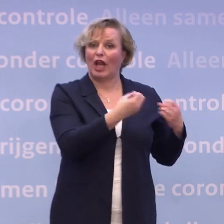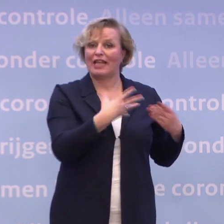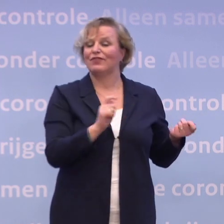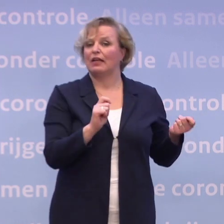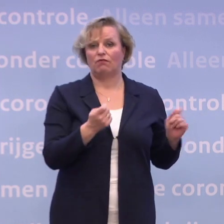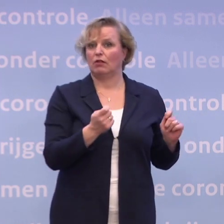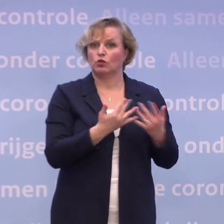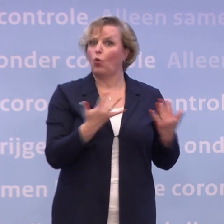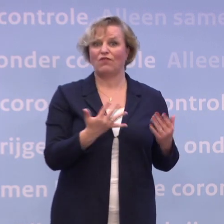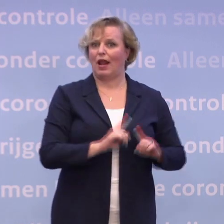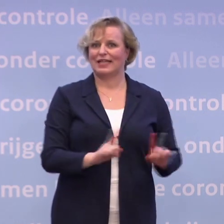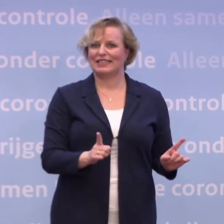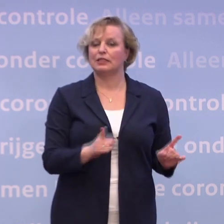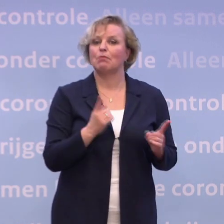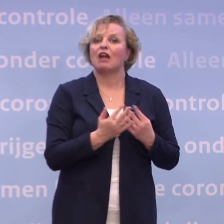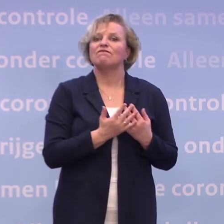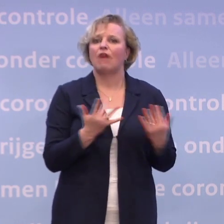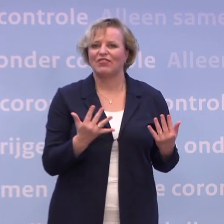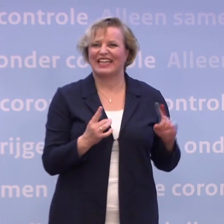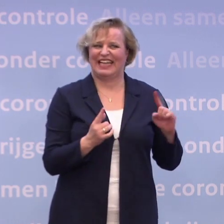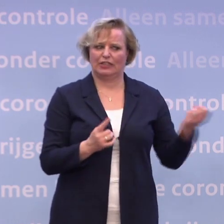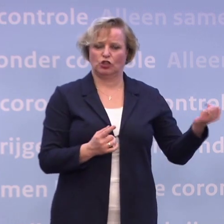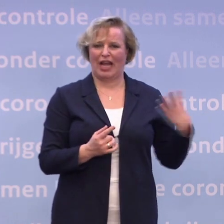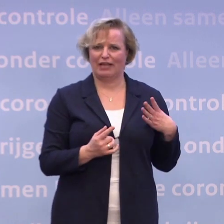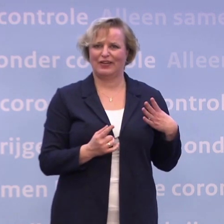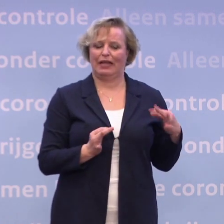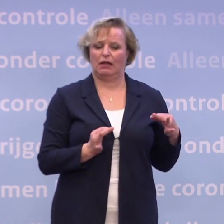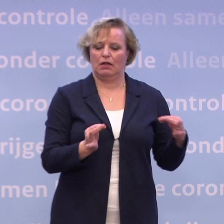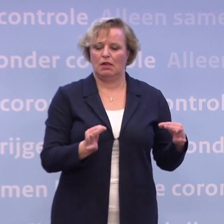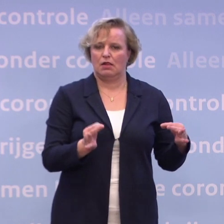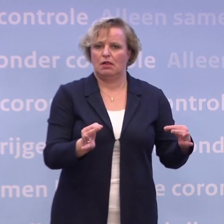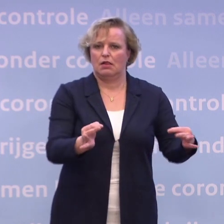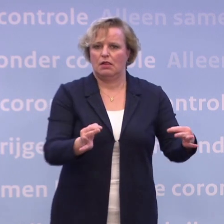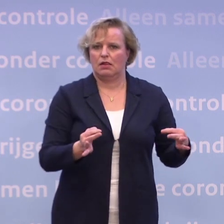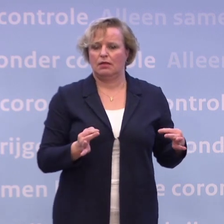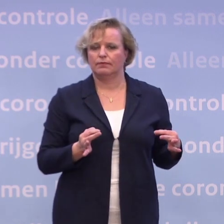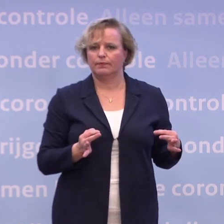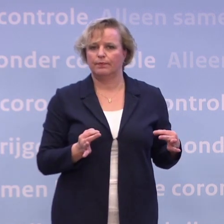...alleen het moment en de omvang van de eerste levering, dat verandert wel. En we hebben gezegd: Onze vaccins, de basis daarvoor...